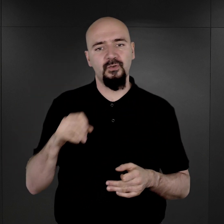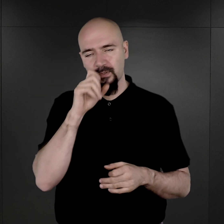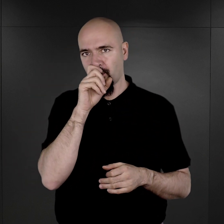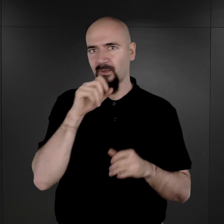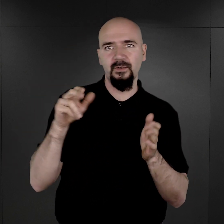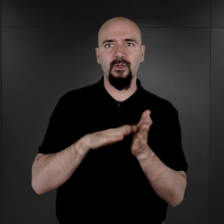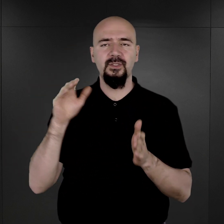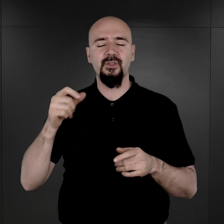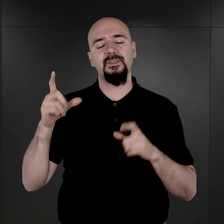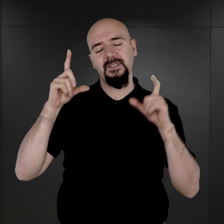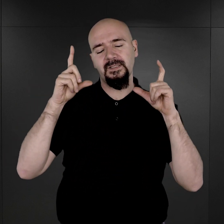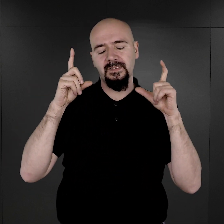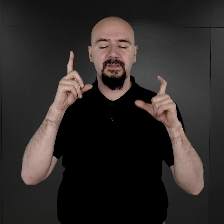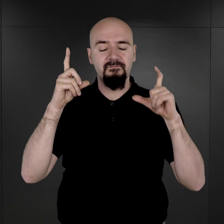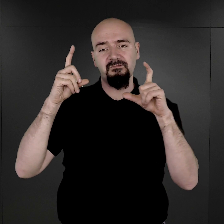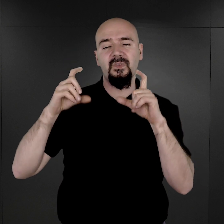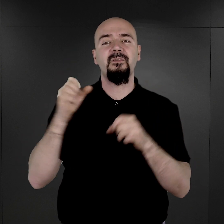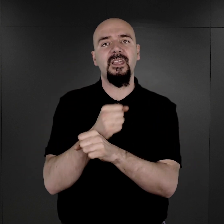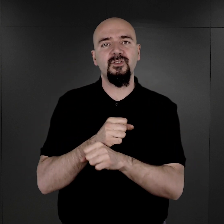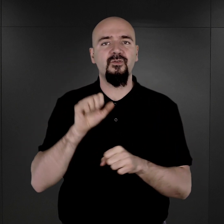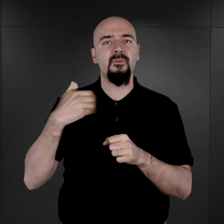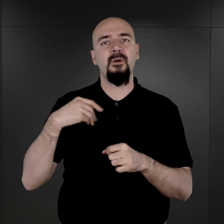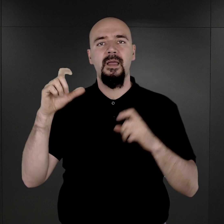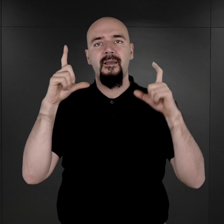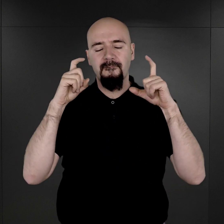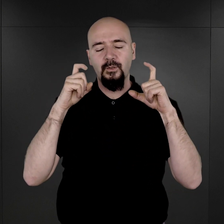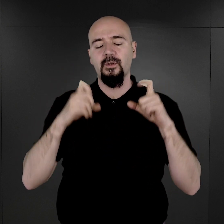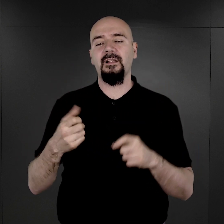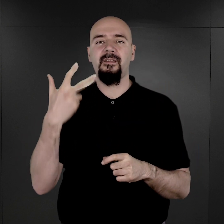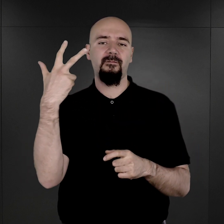są czarno-białe fotografie rejestracyjne wykonywane w trzech charakterystycznych pozycjach.